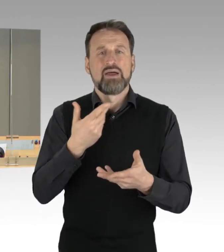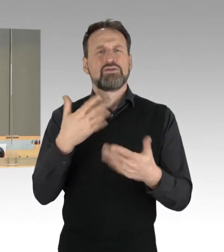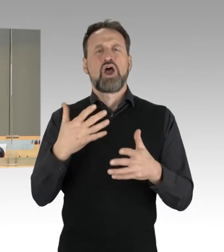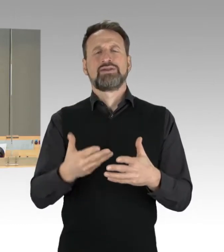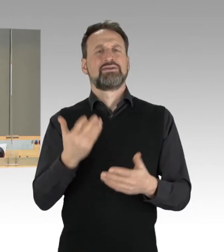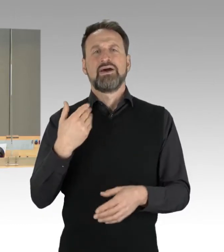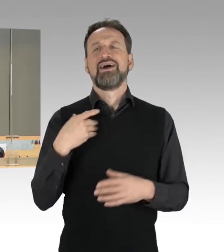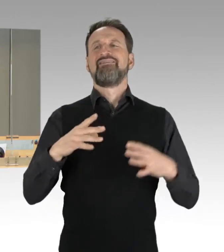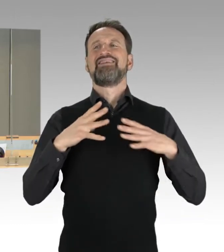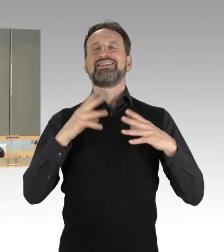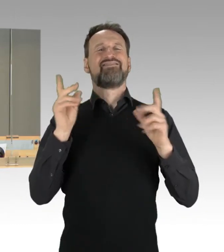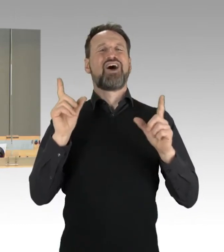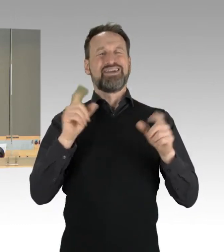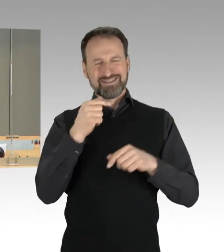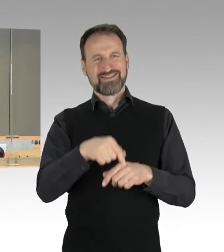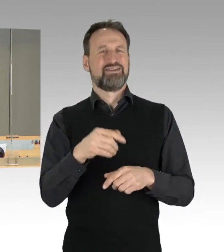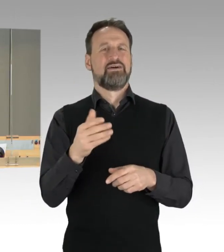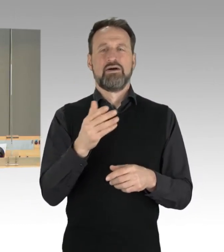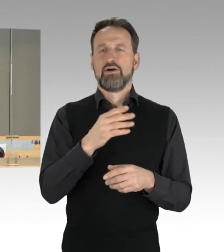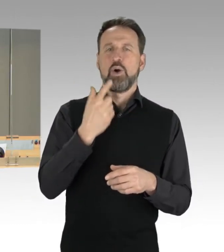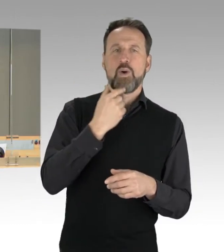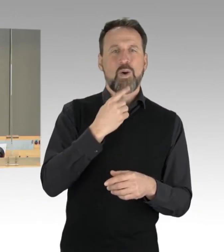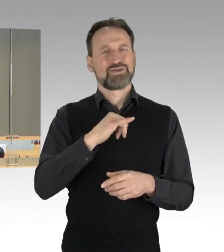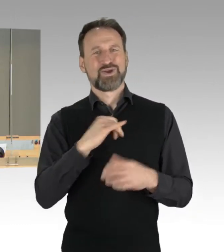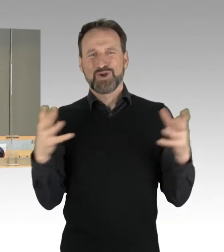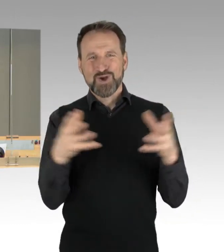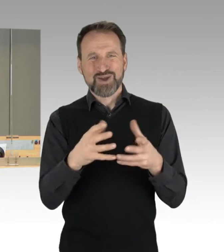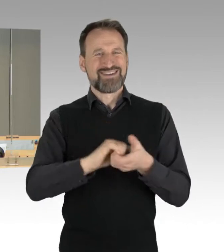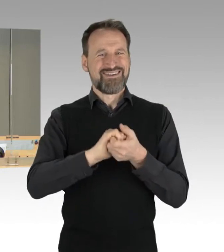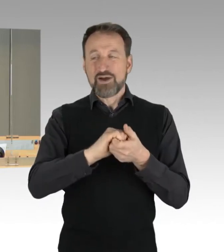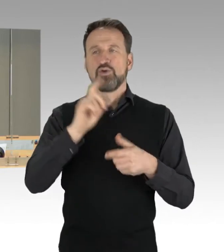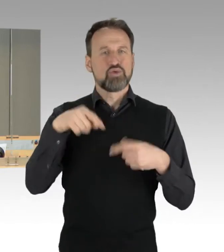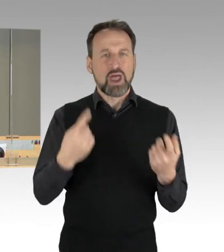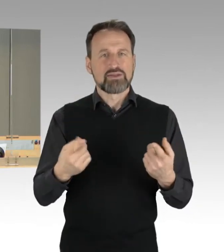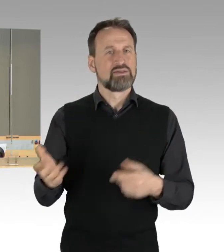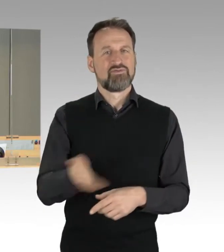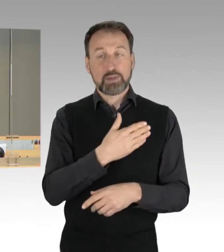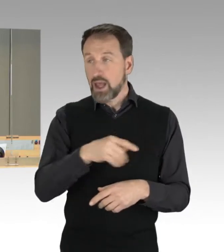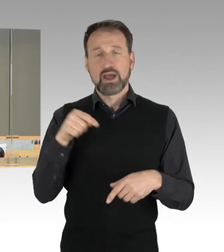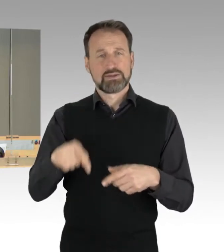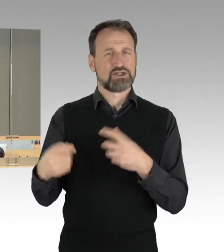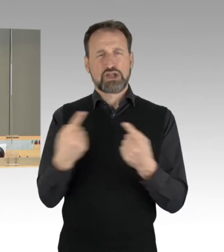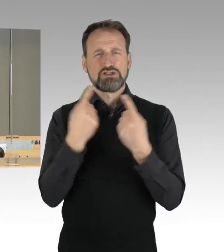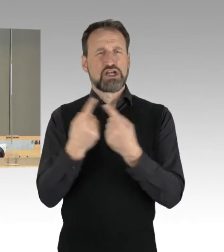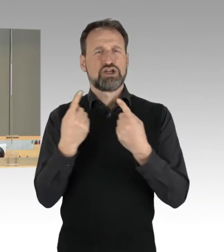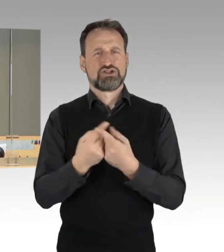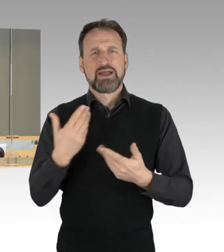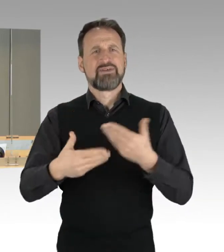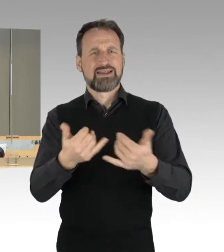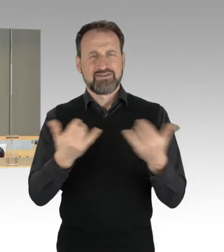streitet sich Rot-Grün-Rot weiter und bringt nichts auf die Schiene." Der Antrag der AfD-Fraktion zum Thema "Linke Straßenblockaden brechen, Täter bestrafen."